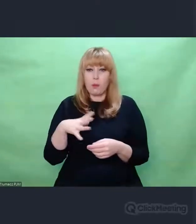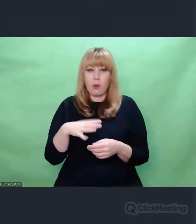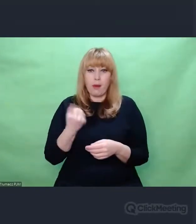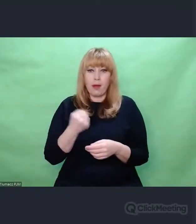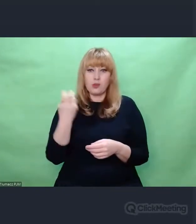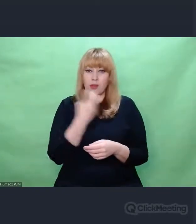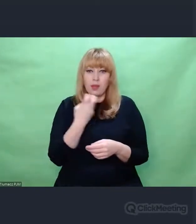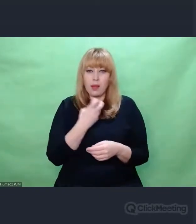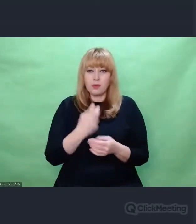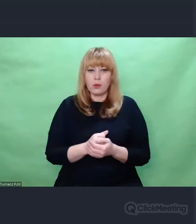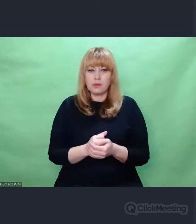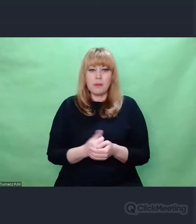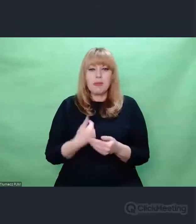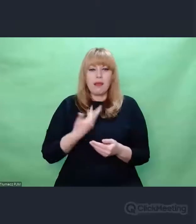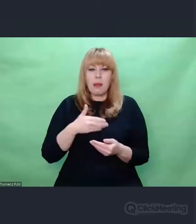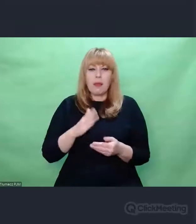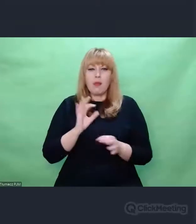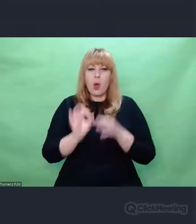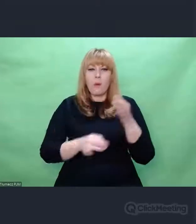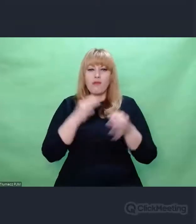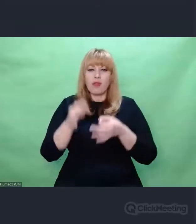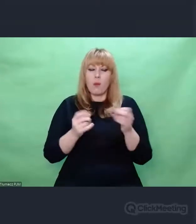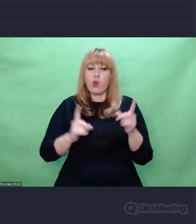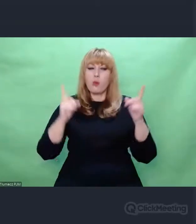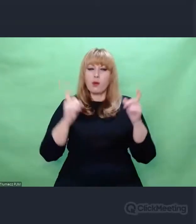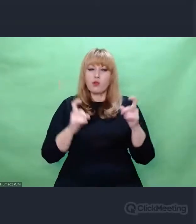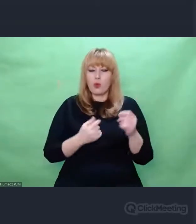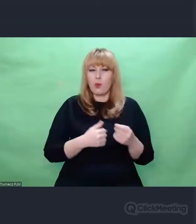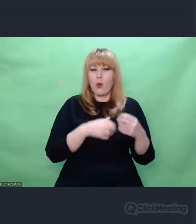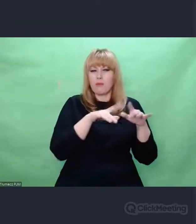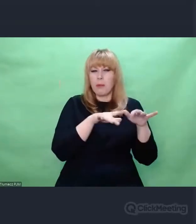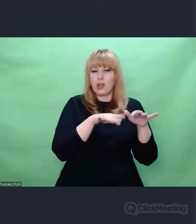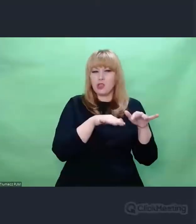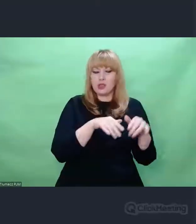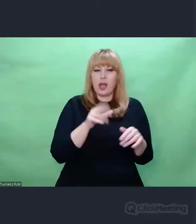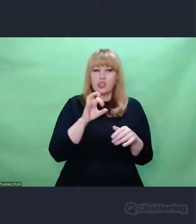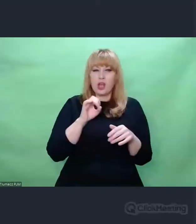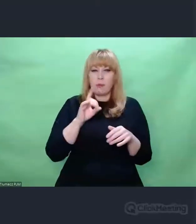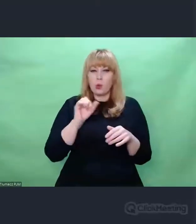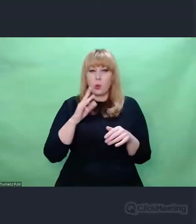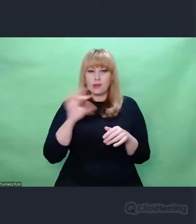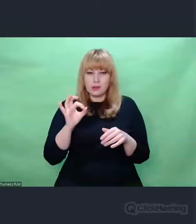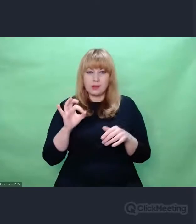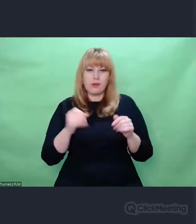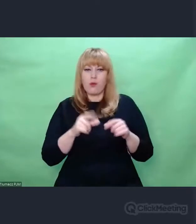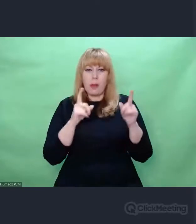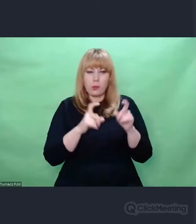o maszynie Scherbiusa i o tym, w jaki sposób zmodyfikowano Enigmę do celów wojskowych,